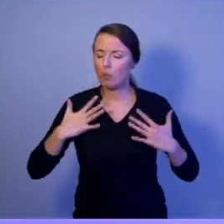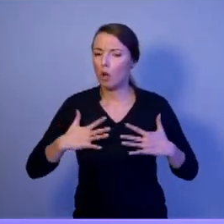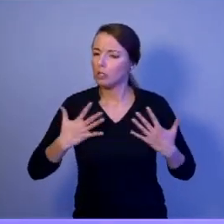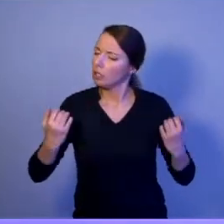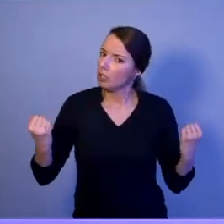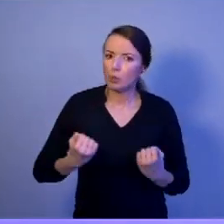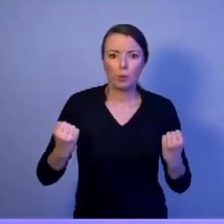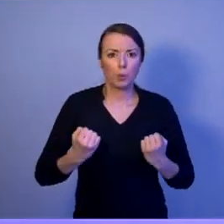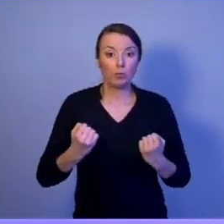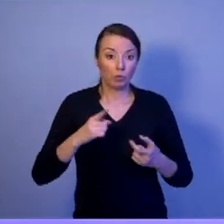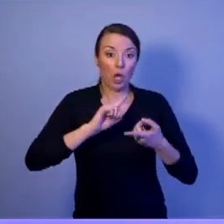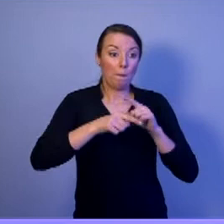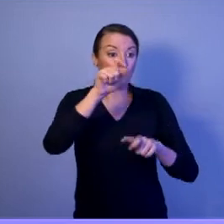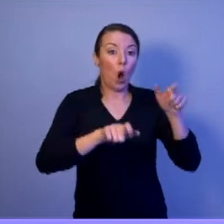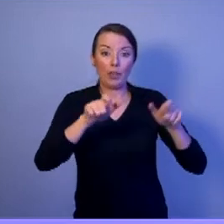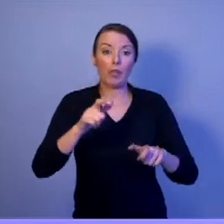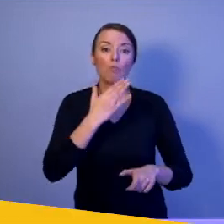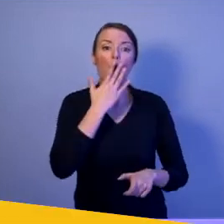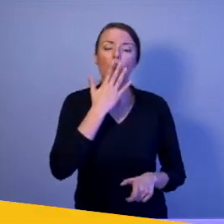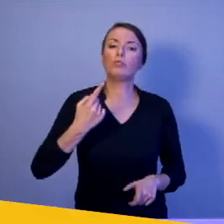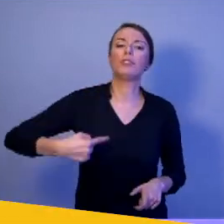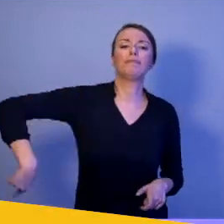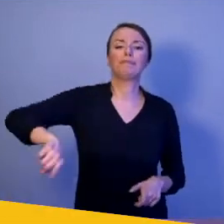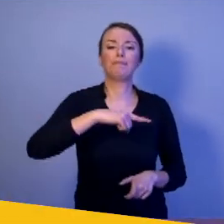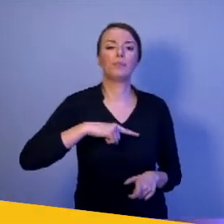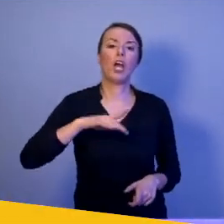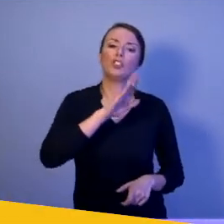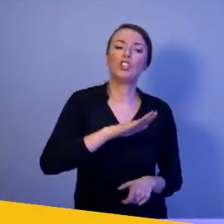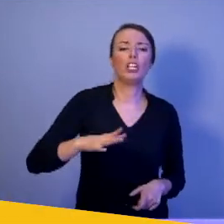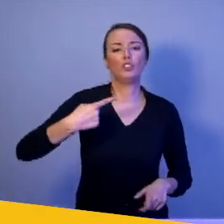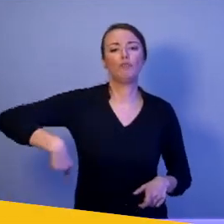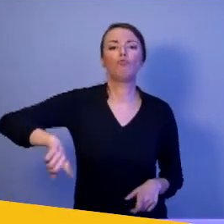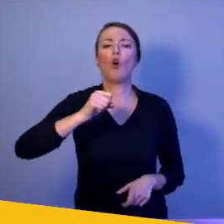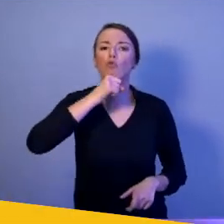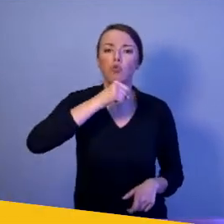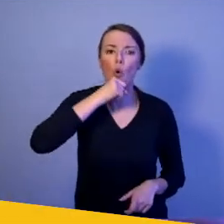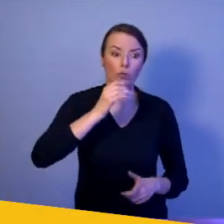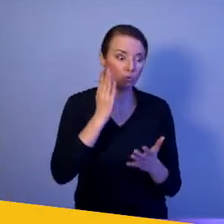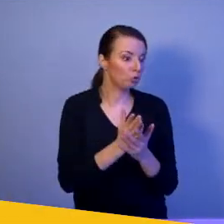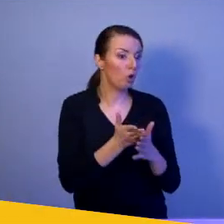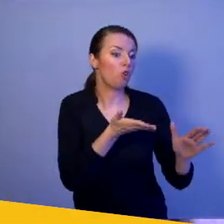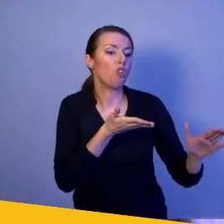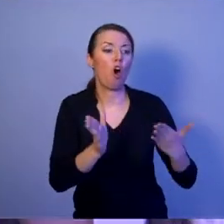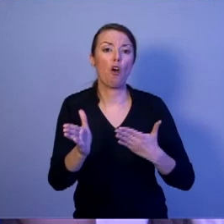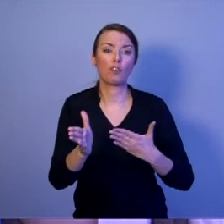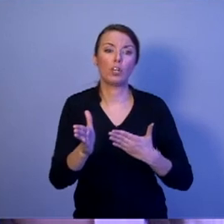żeby nasze dzieci, nasi wnukowie byli gotowi do najwyższych poświęceń: zdrowia i życia.